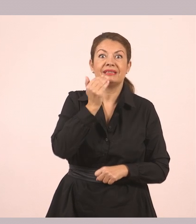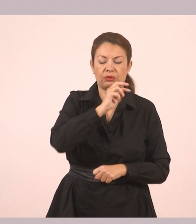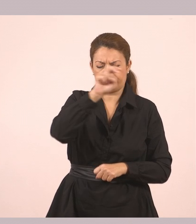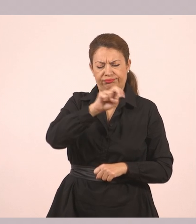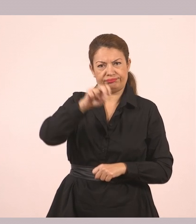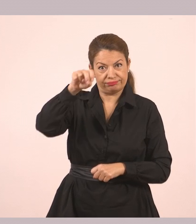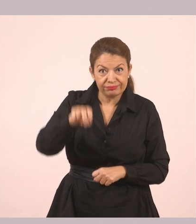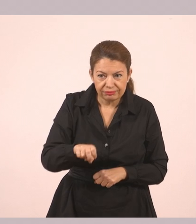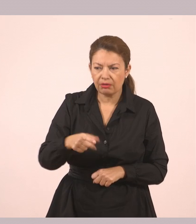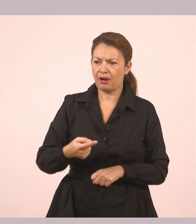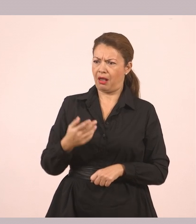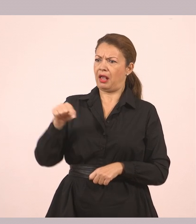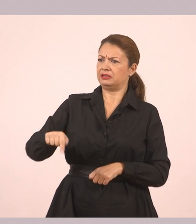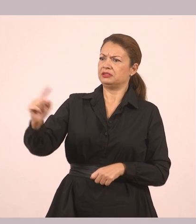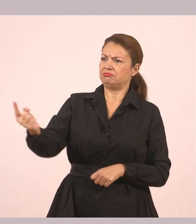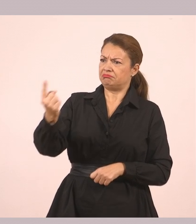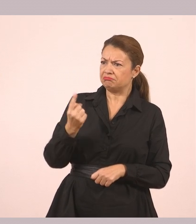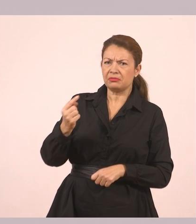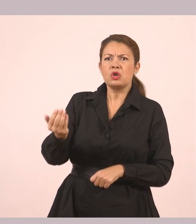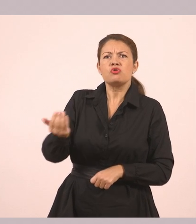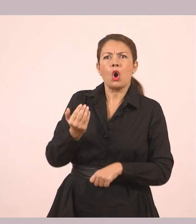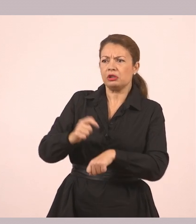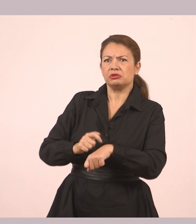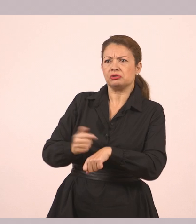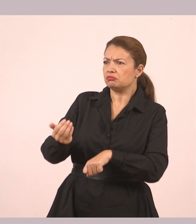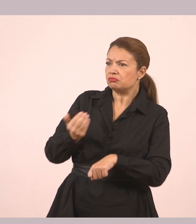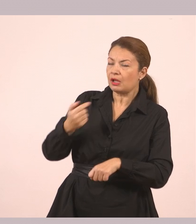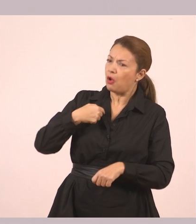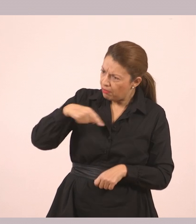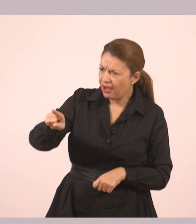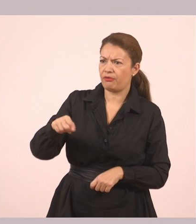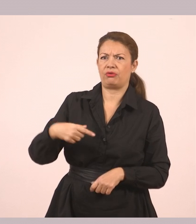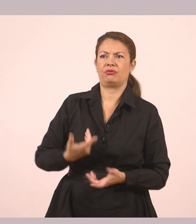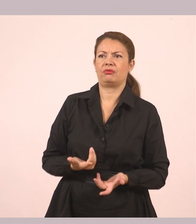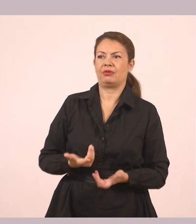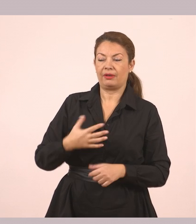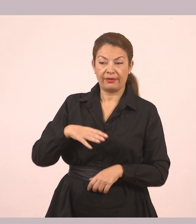«Πώς και έτσι νωρίς; Θα ερχόμουν να σε πάρω». «Ήθελα να σου δώσω κάτι. Πάμε λίγο έξω».